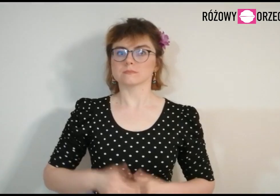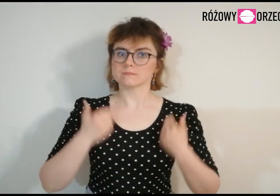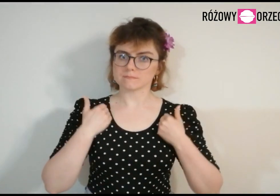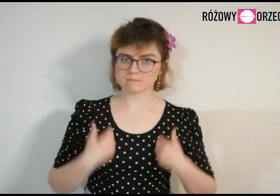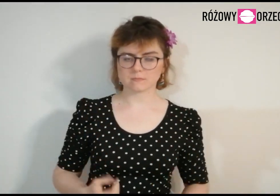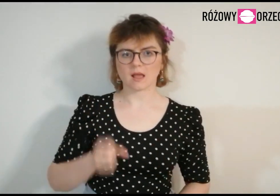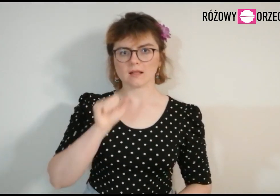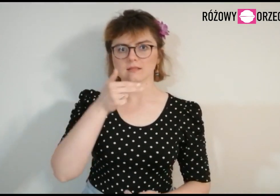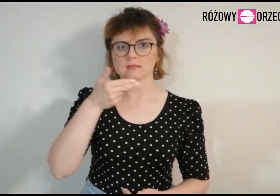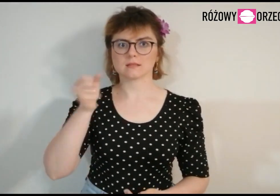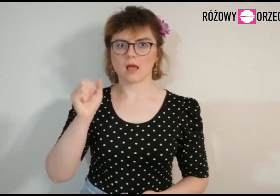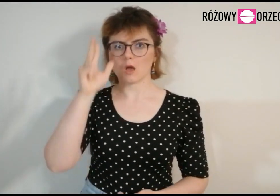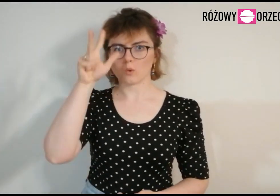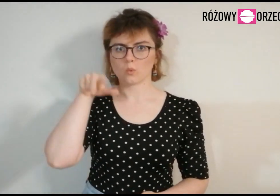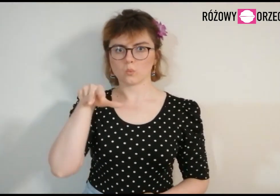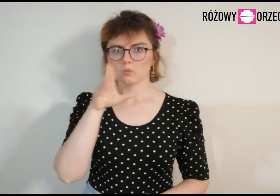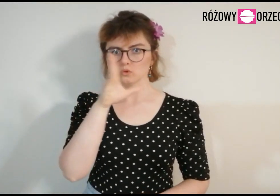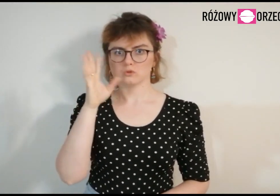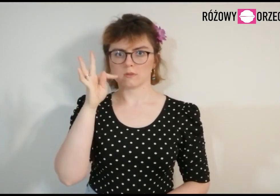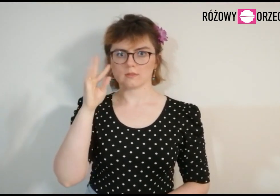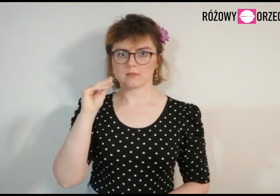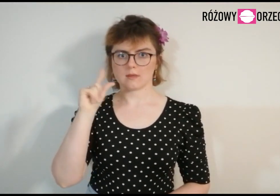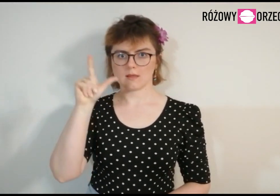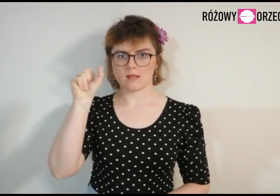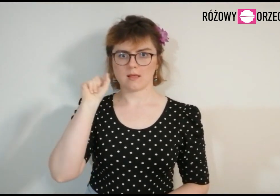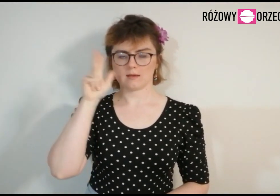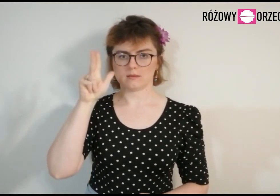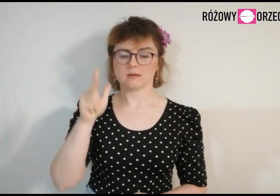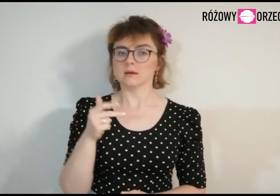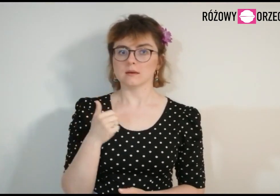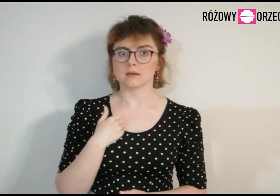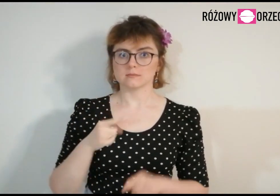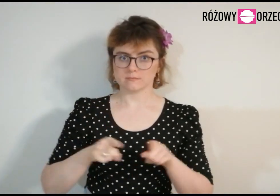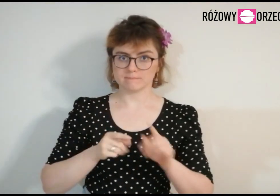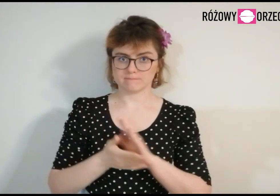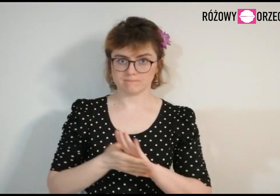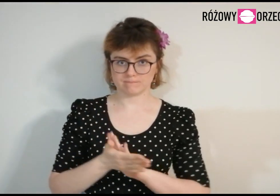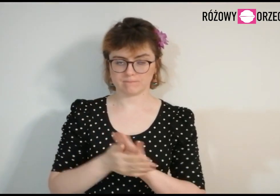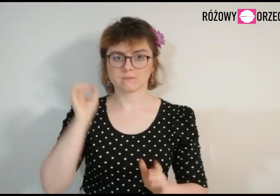Jestem Ania Kusztelak, to jest mój znak migowy.